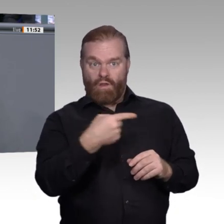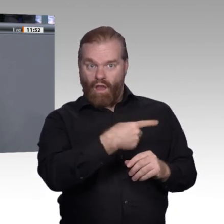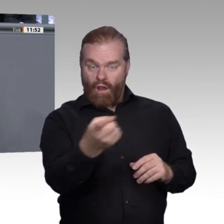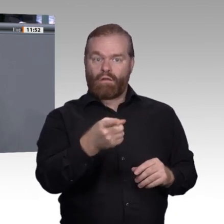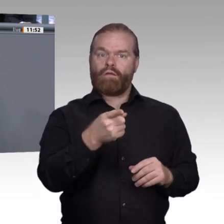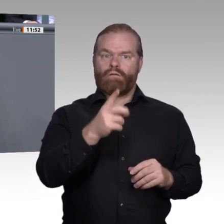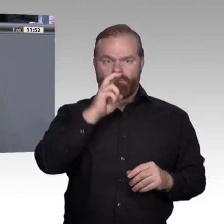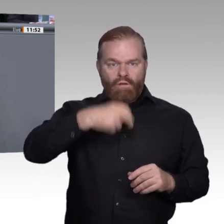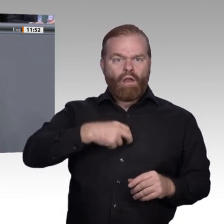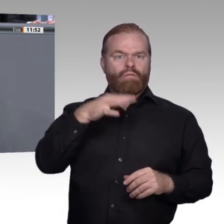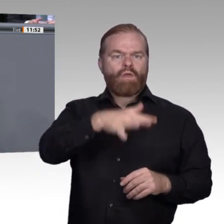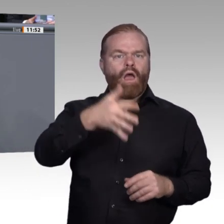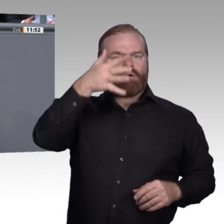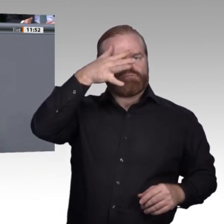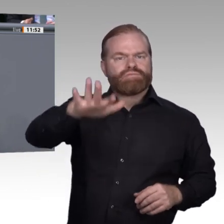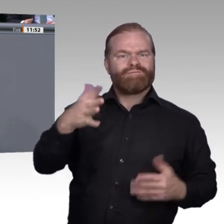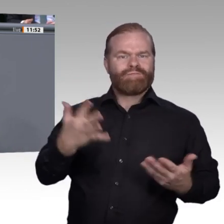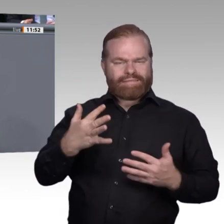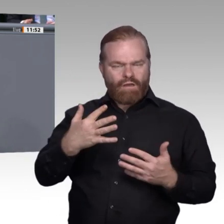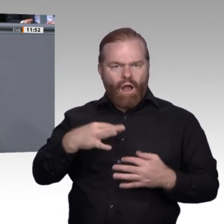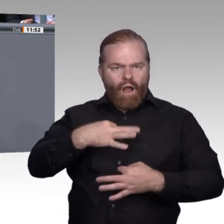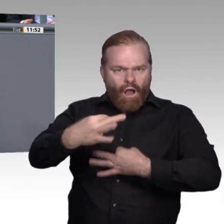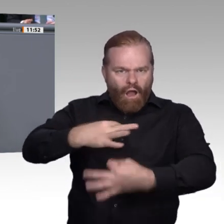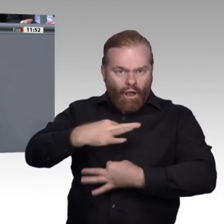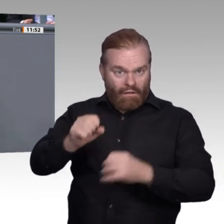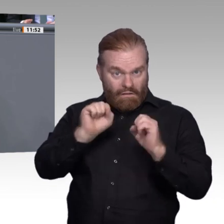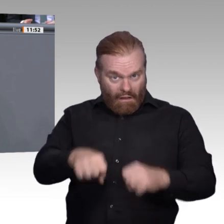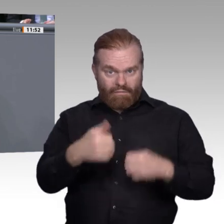Folgendes: moderne Berufsschulen, ja, aber nicht nur moderne Berufsschulen, die über